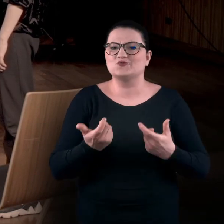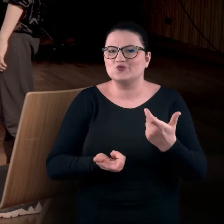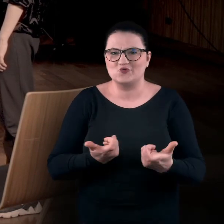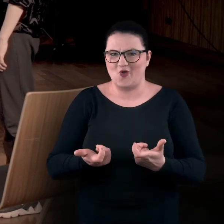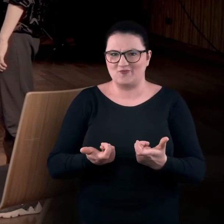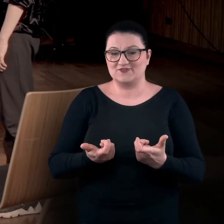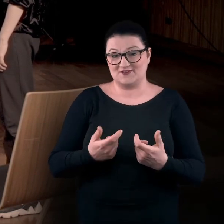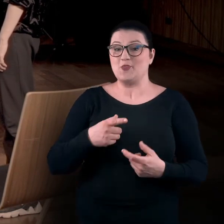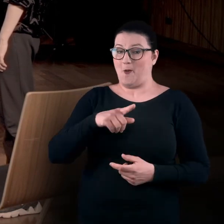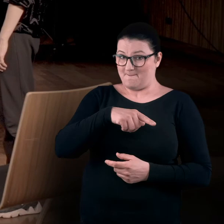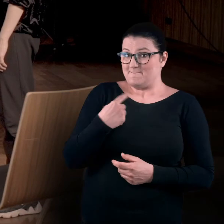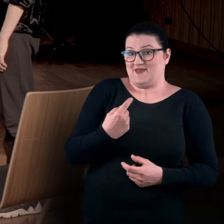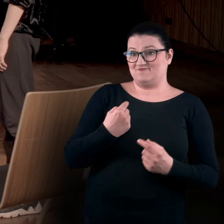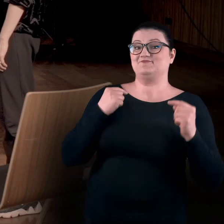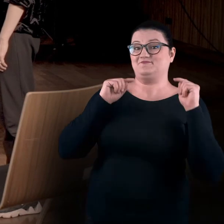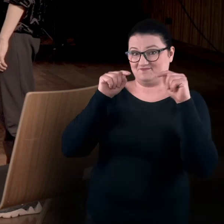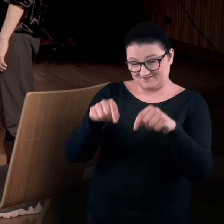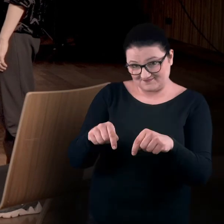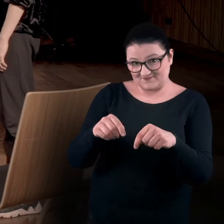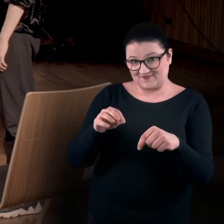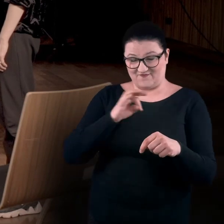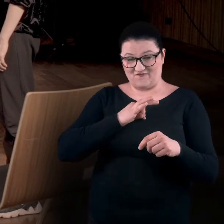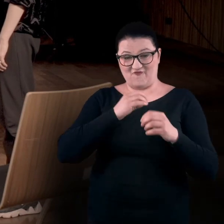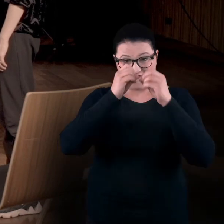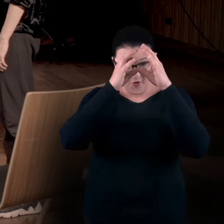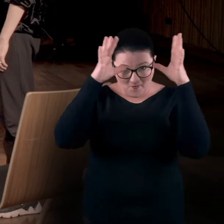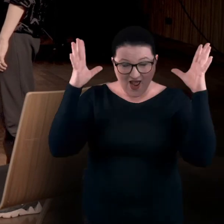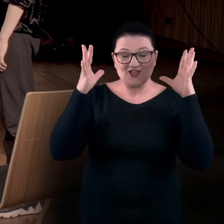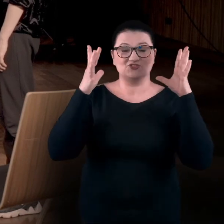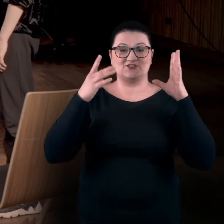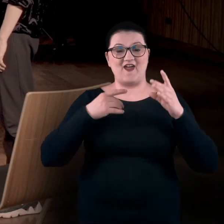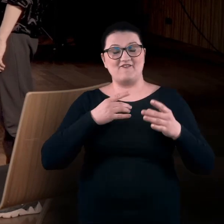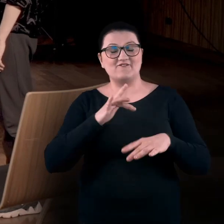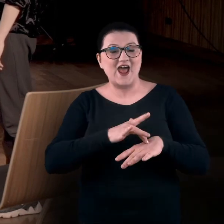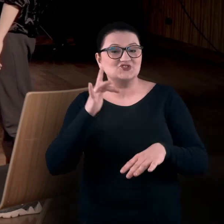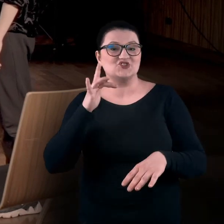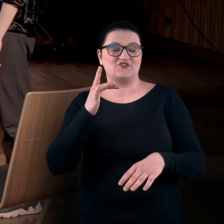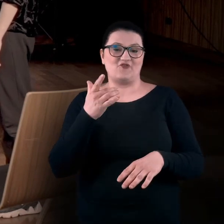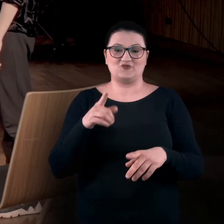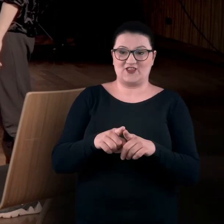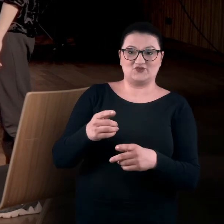Wtedy pojawiamy się właśnie my, z naszą wyobraźnią i wrażliwością. Wrażliwością też naszych odbiorców,